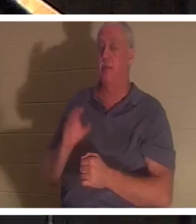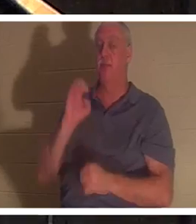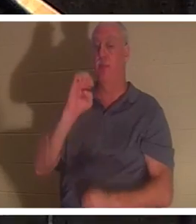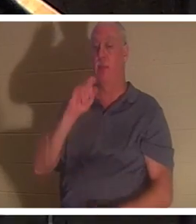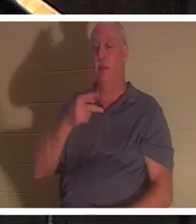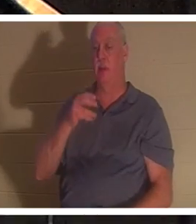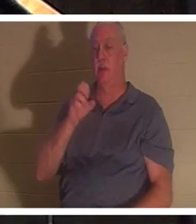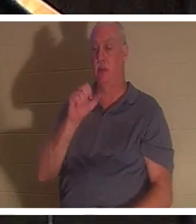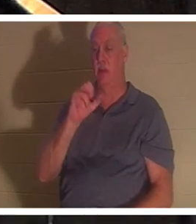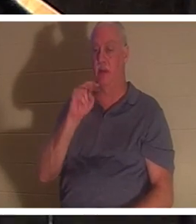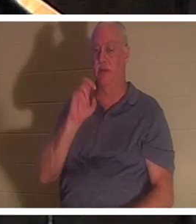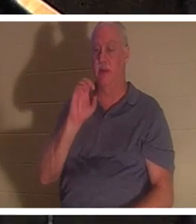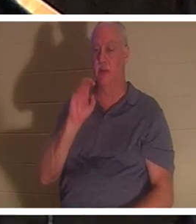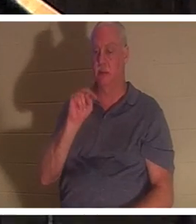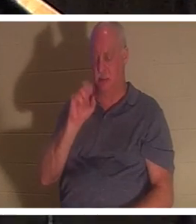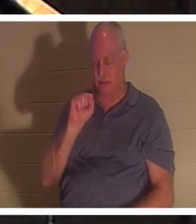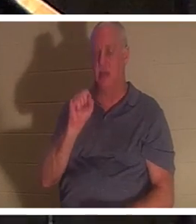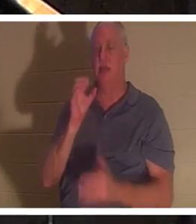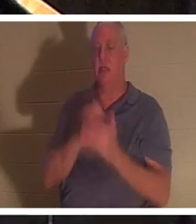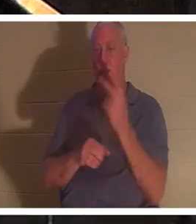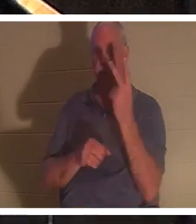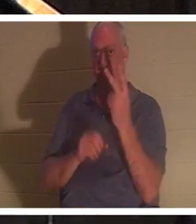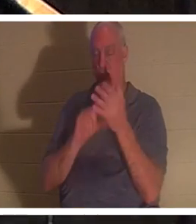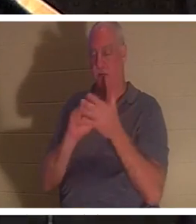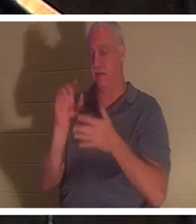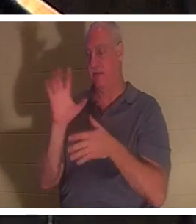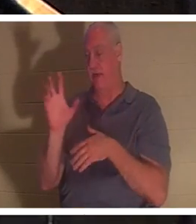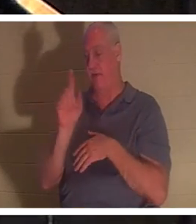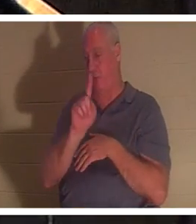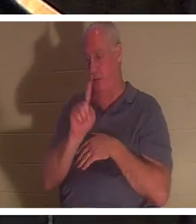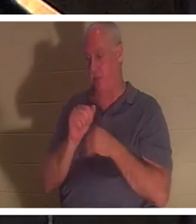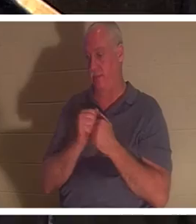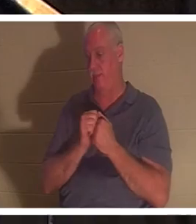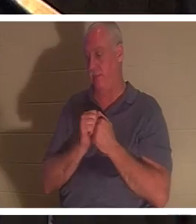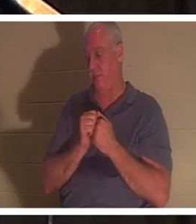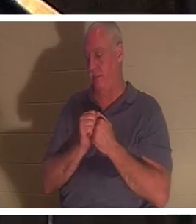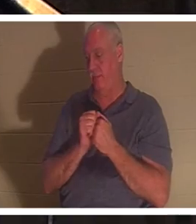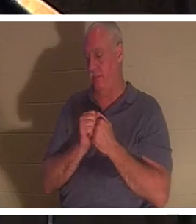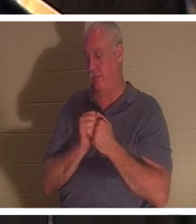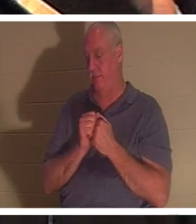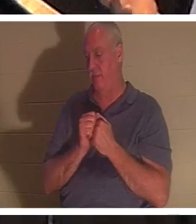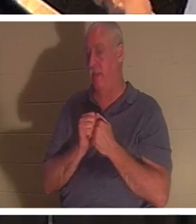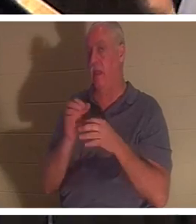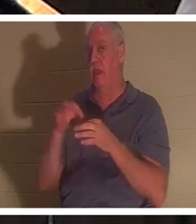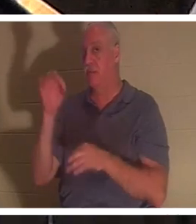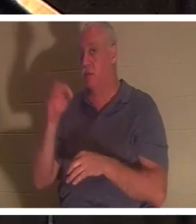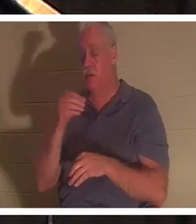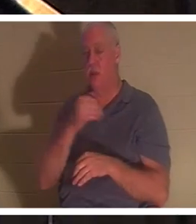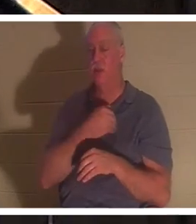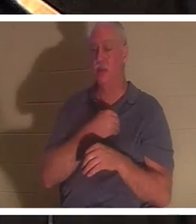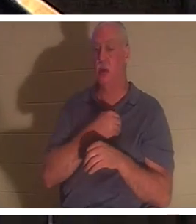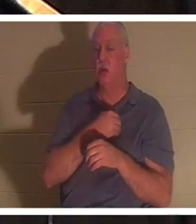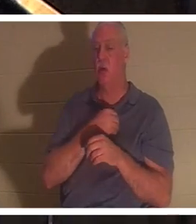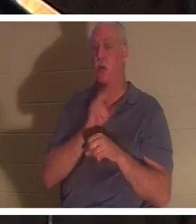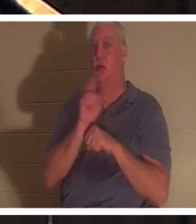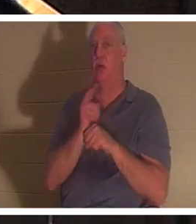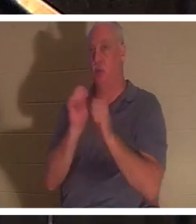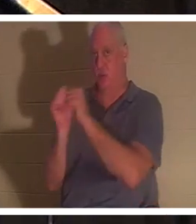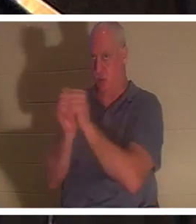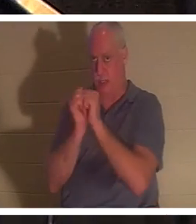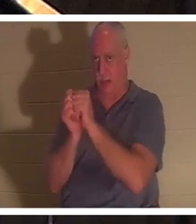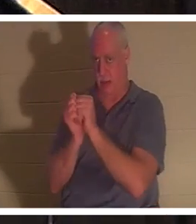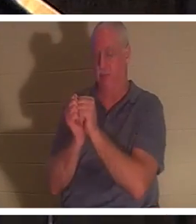1 और श्लोक 5 इस बारे में बात करते हैं। शास्त्रों में आत्मा और आत्मा का परस्पर उपयोग किया गया है। और